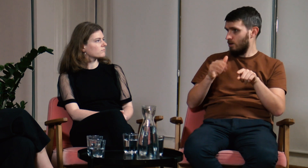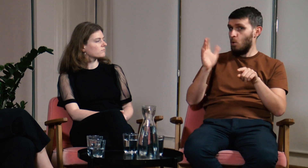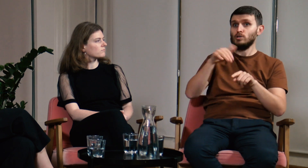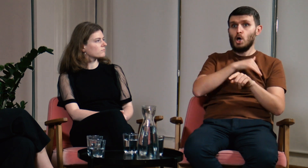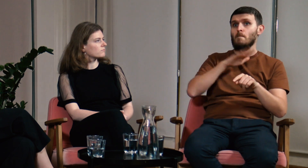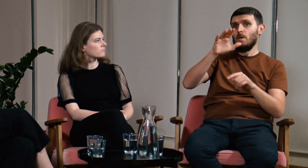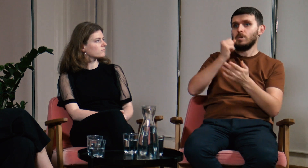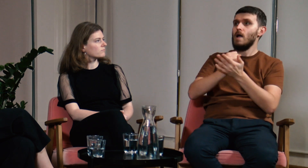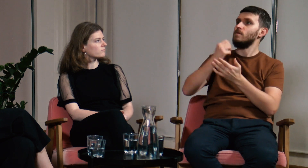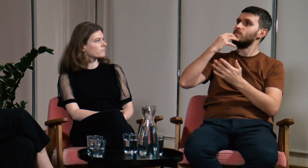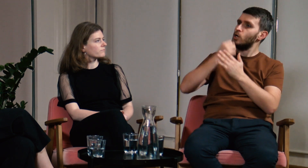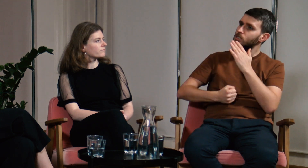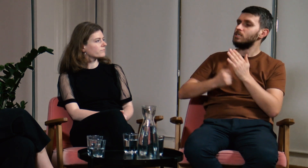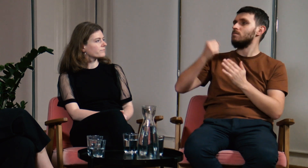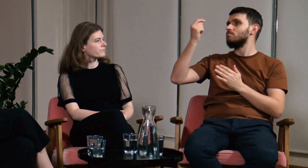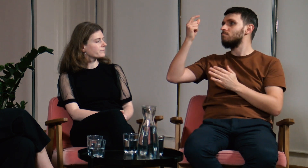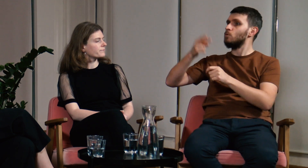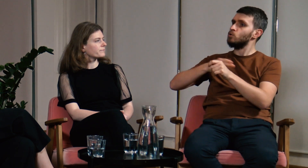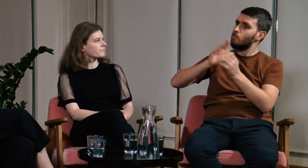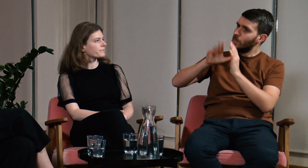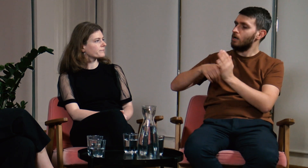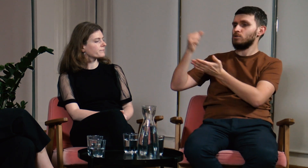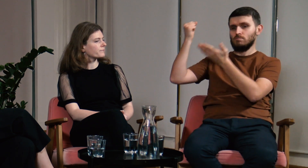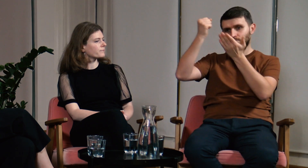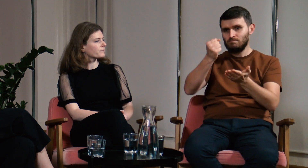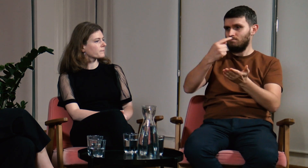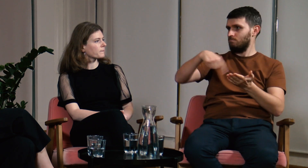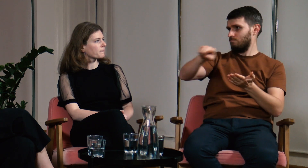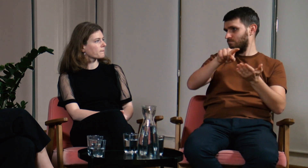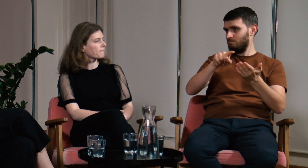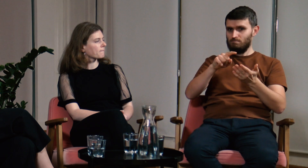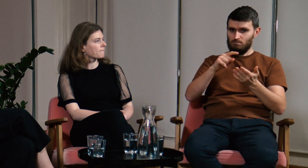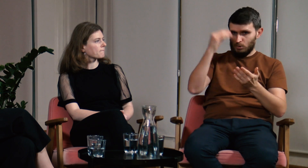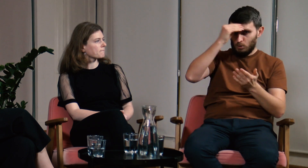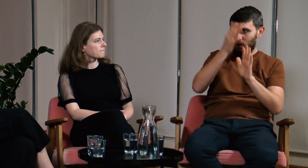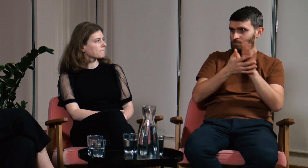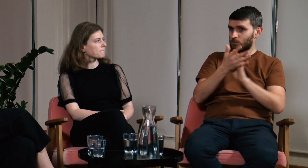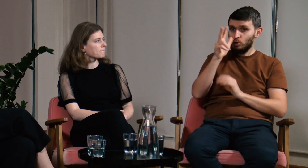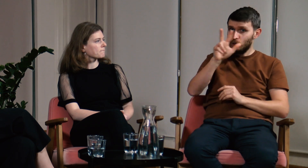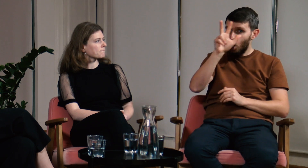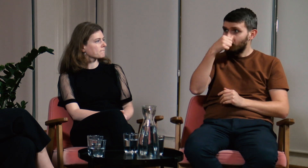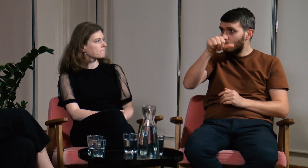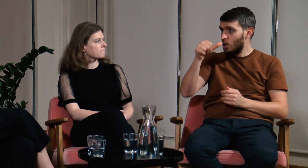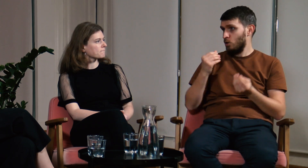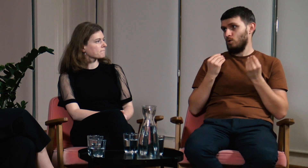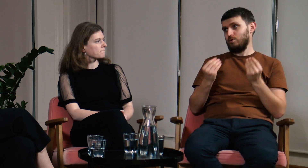Szkoły mają okazję wykorzystać dofinansowanie z urzędu miasta i dzieci mogą uczyć się 3 godziny w tygodniu języka migowego.